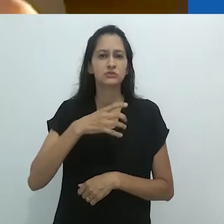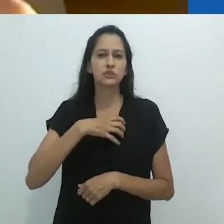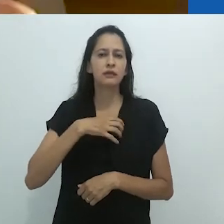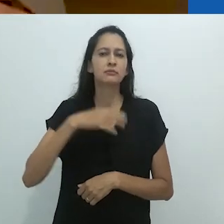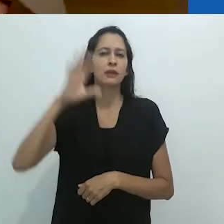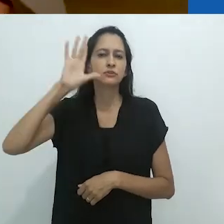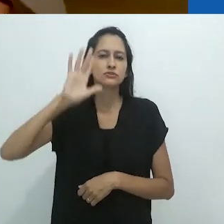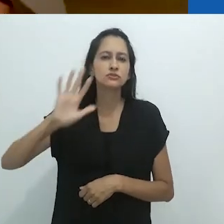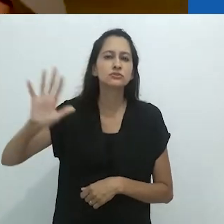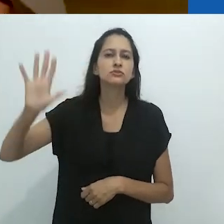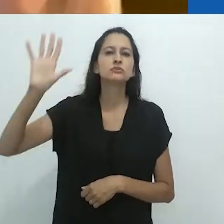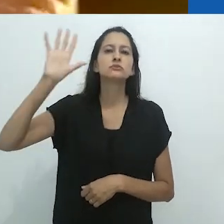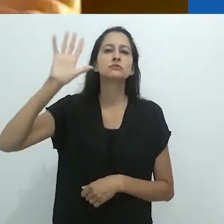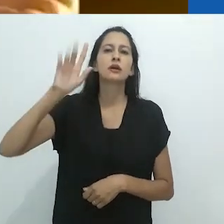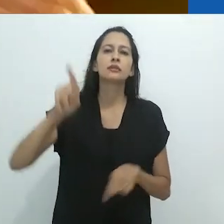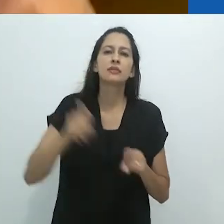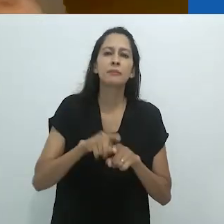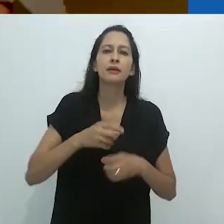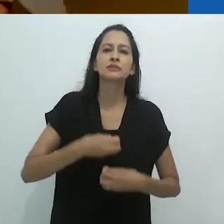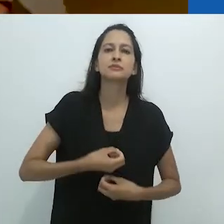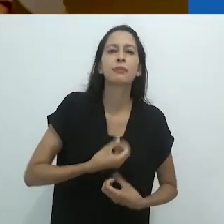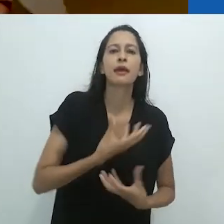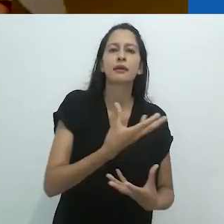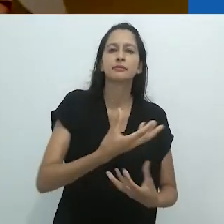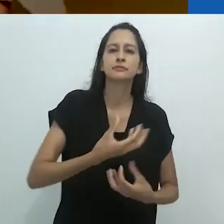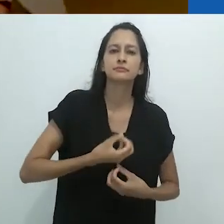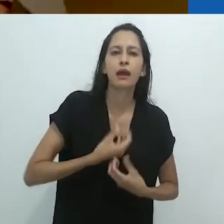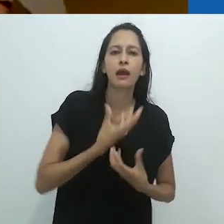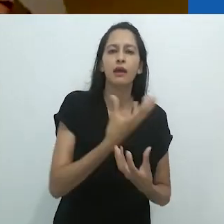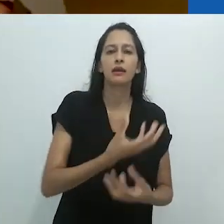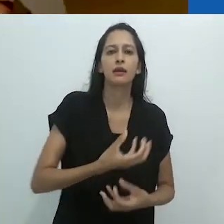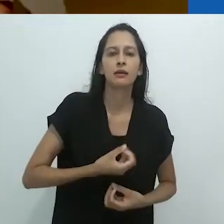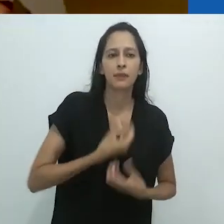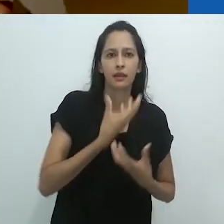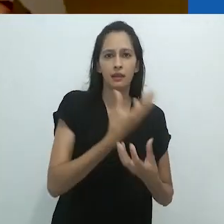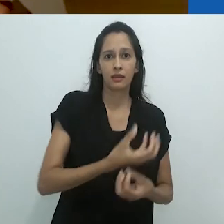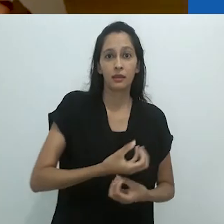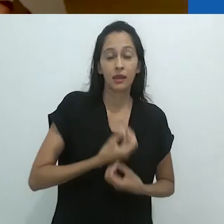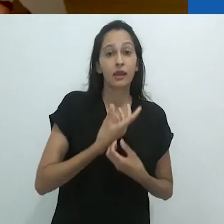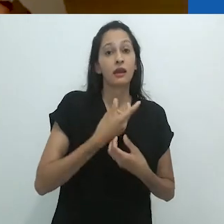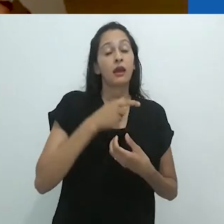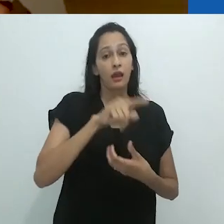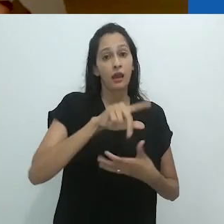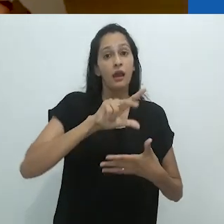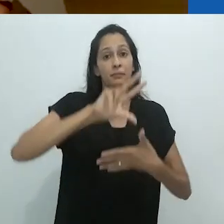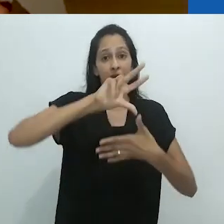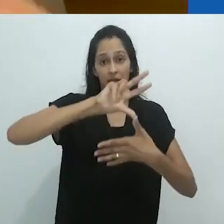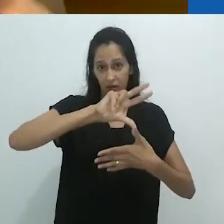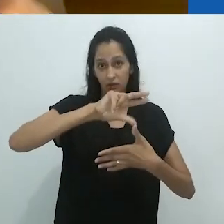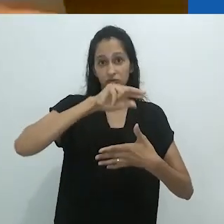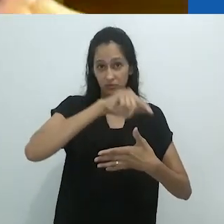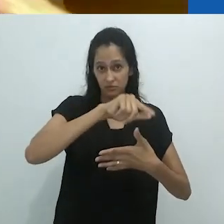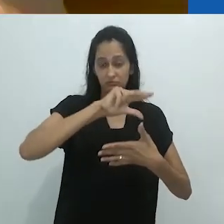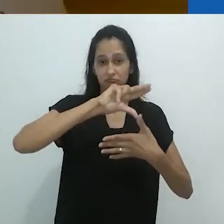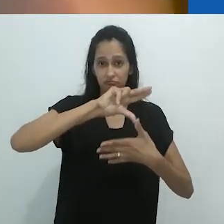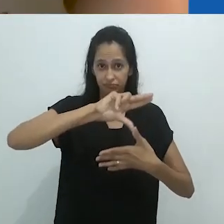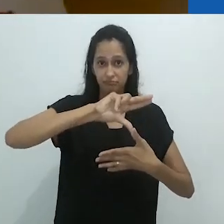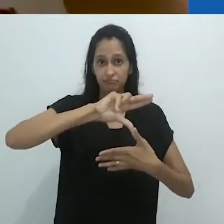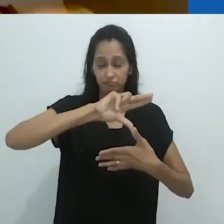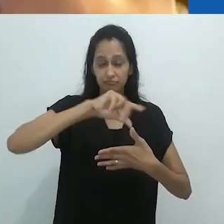eu acho que nossa imaginação e nossa linguagem – falando no mundo ocidental